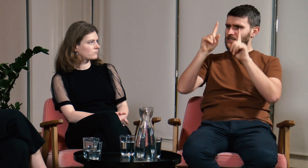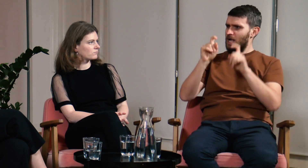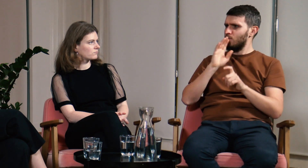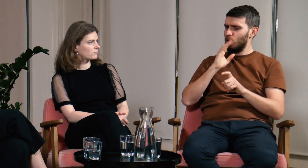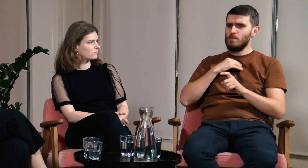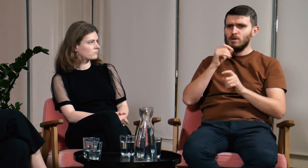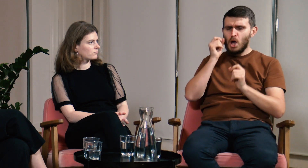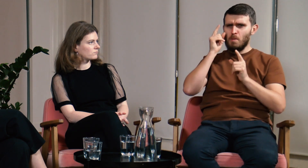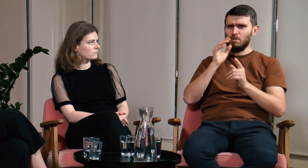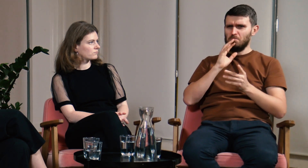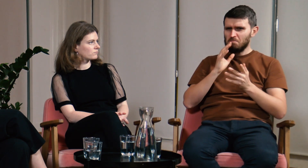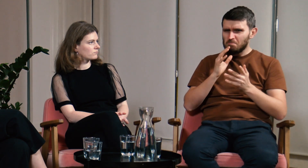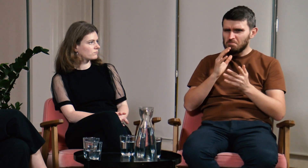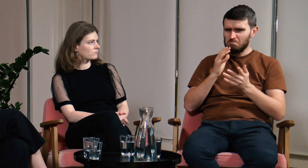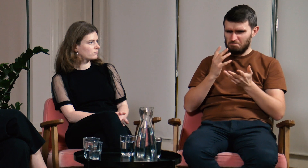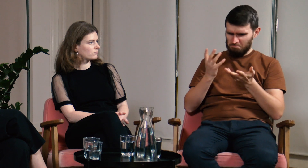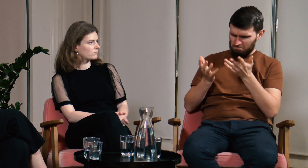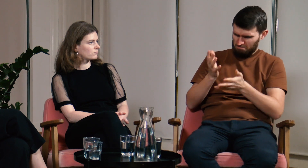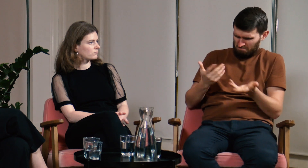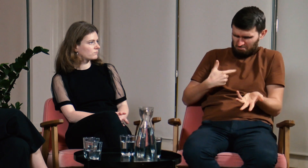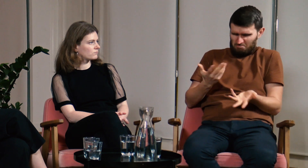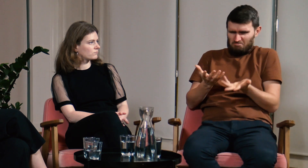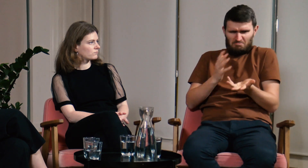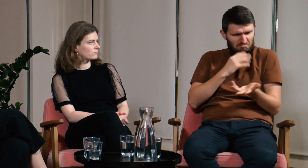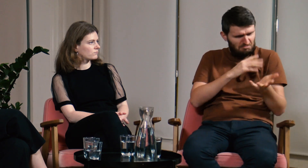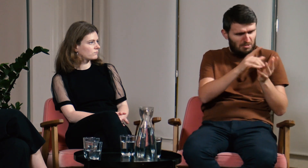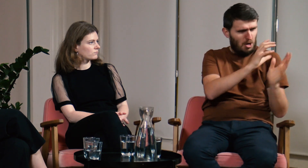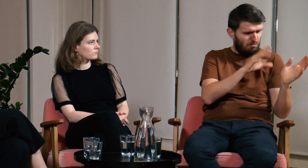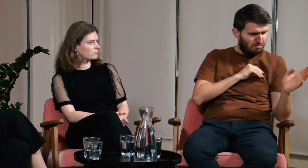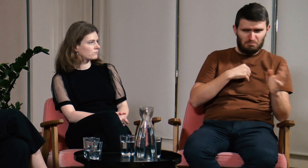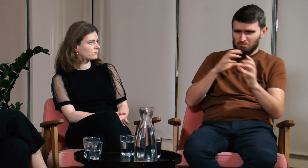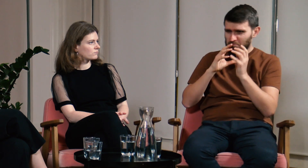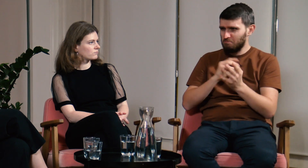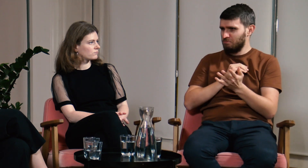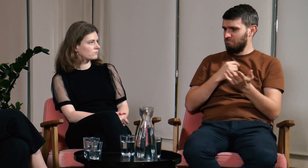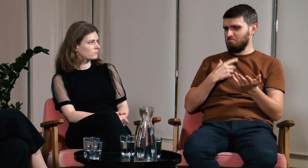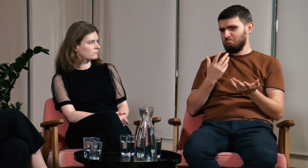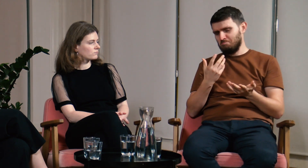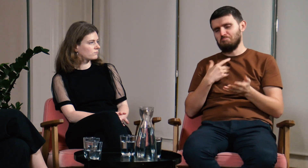To był pierwszy moment, który zapadł mi w pamięci. Ja mogłem migać i do jednej i do drugiej grupy, mogłem się z nimi dogadać.